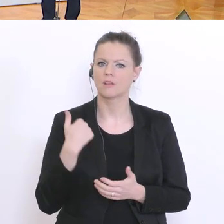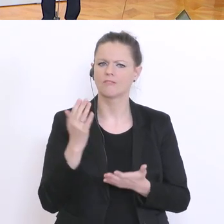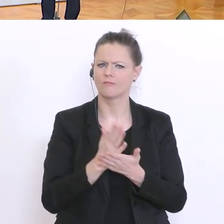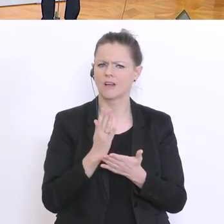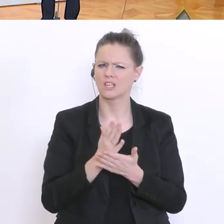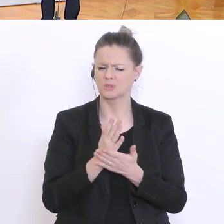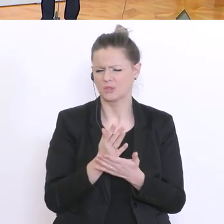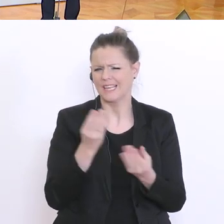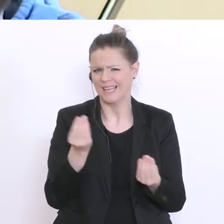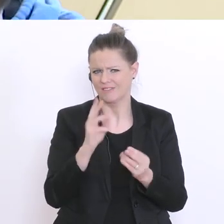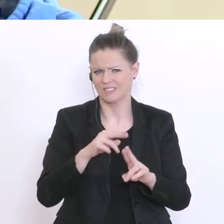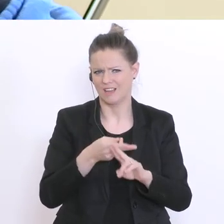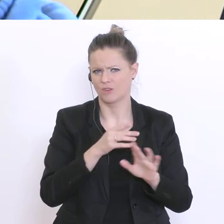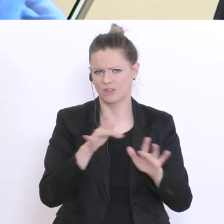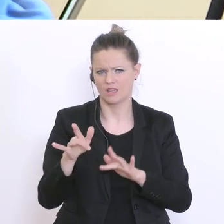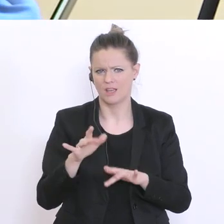ein bisschen beantwortet. Die FPÖ hat vorgeschlagen heute,